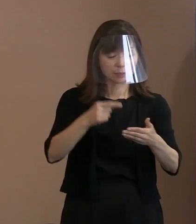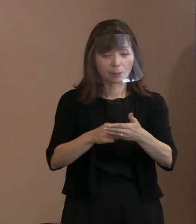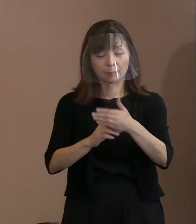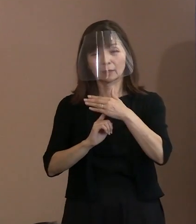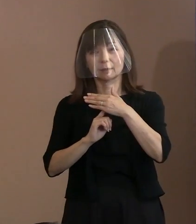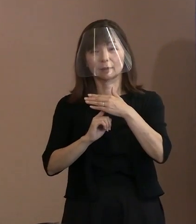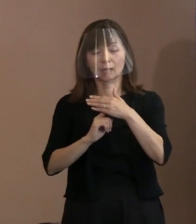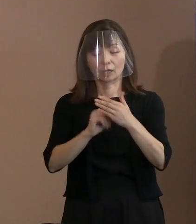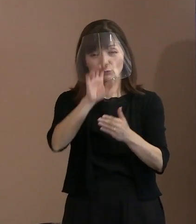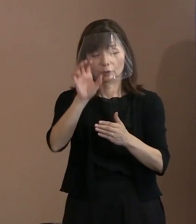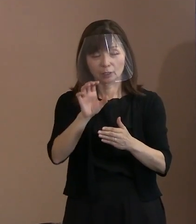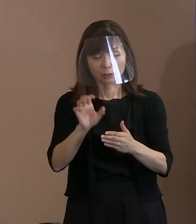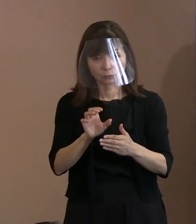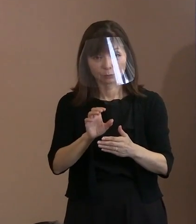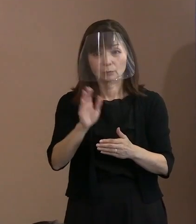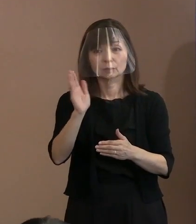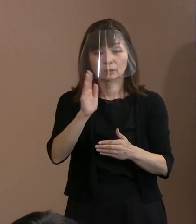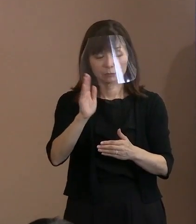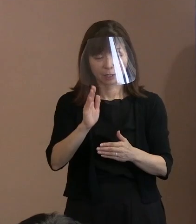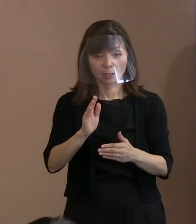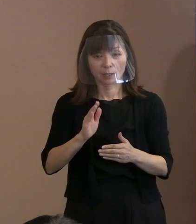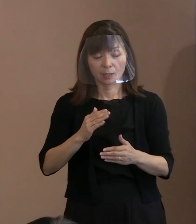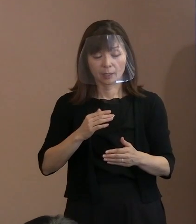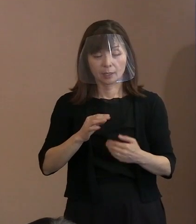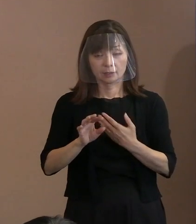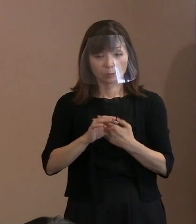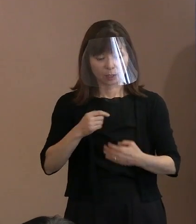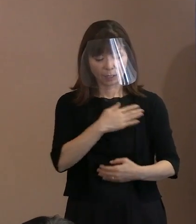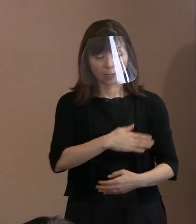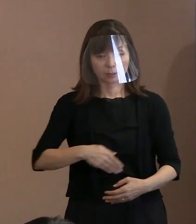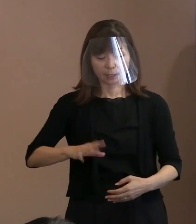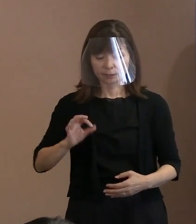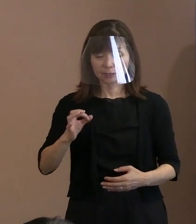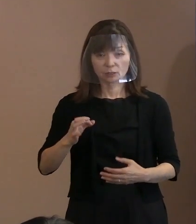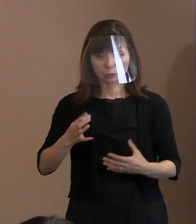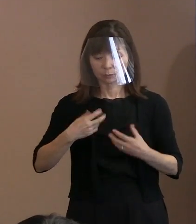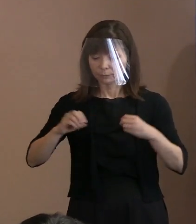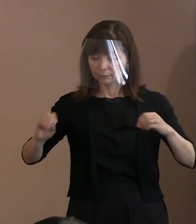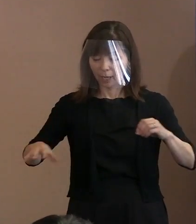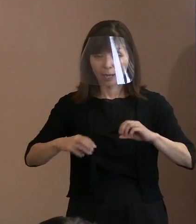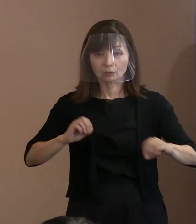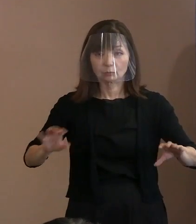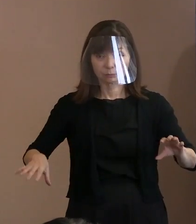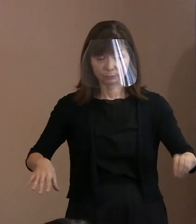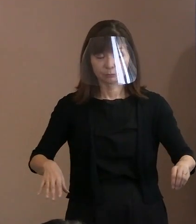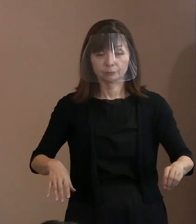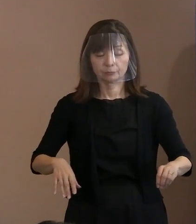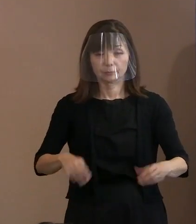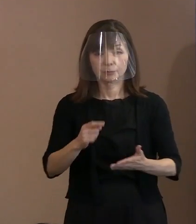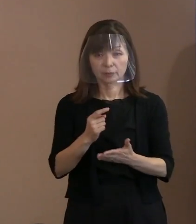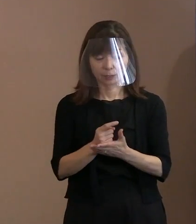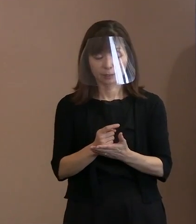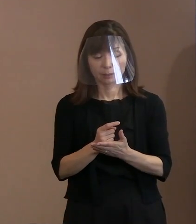金属類を身につけないでいれば､ 門を通るだけで済むわけですので､